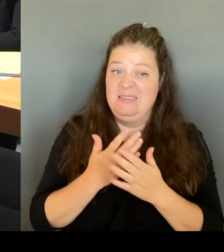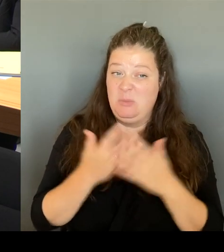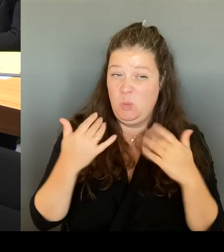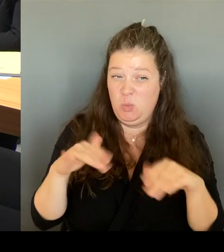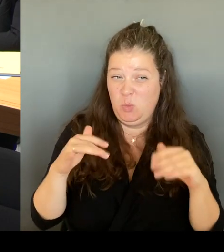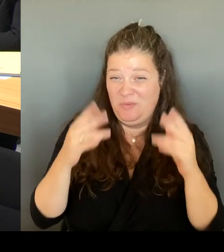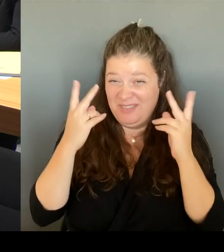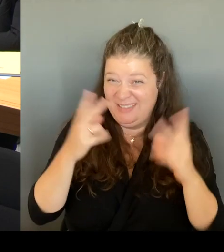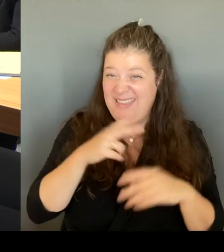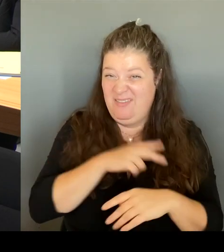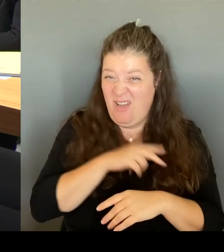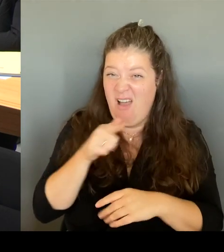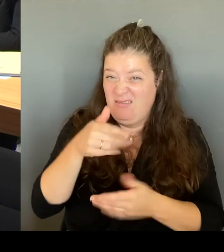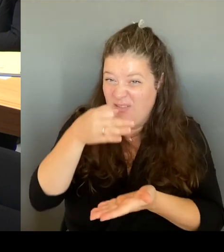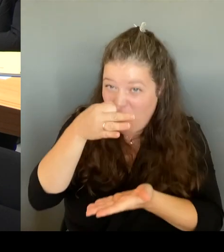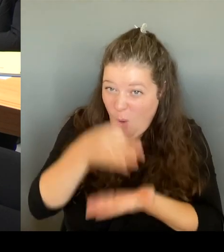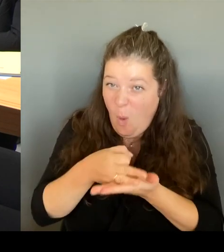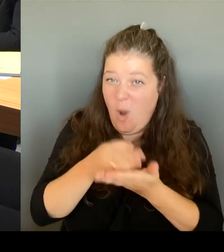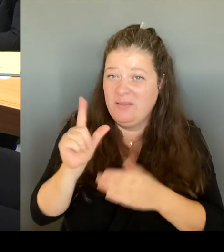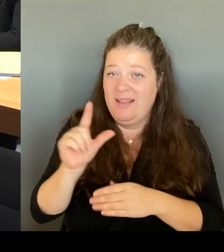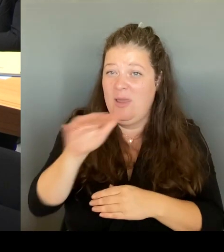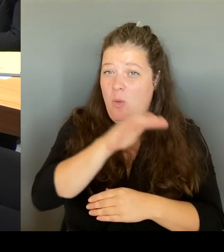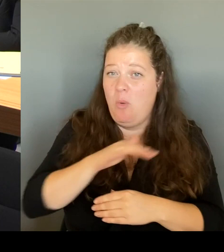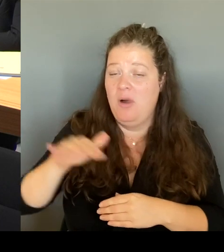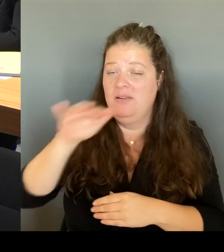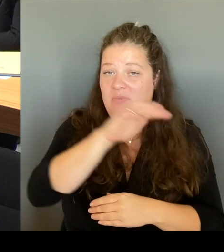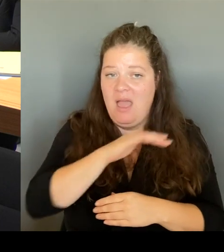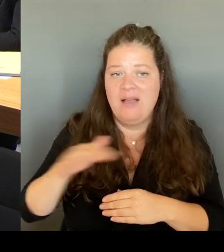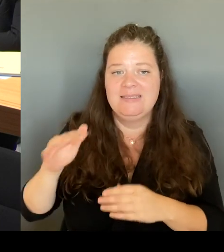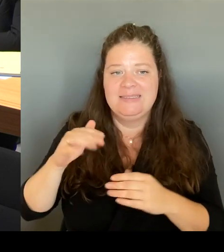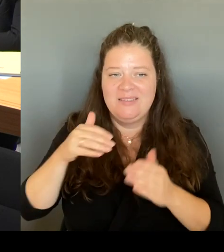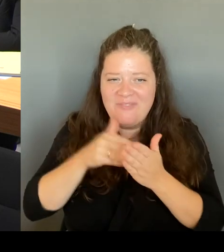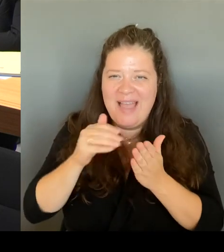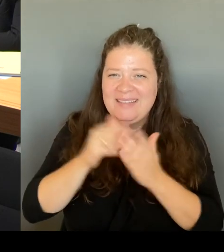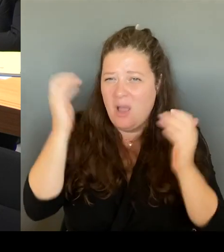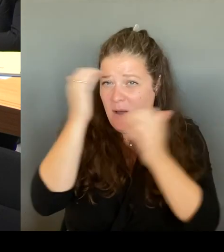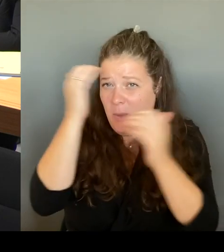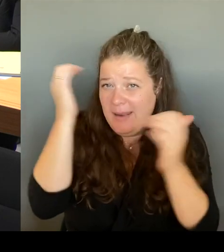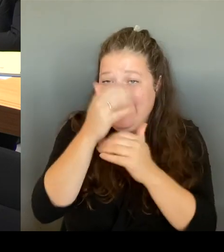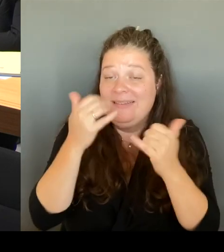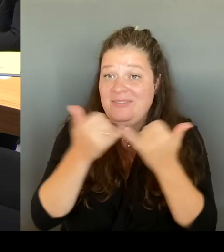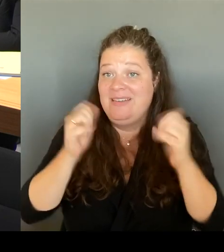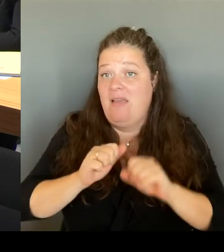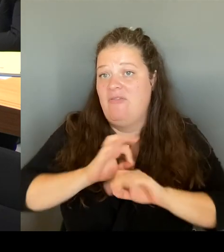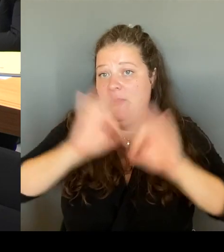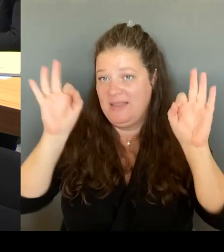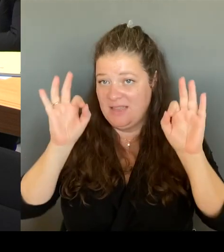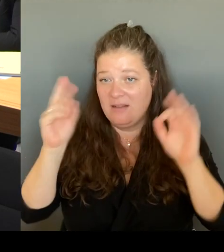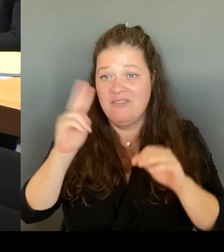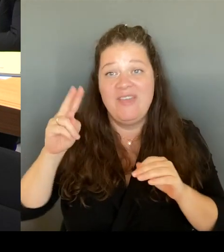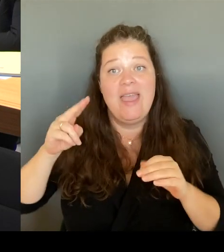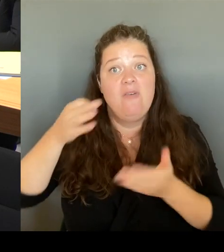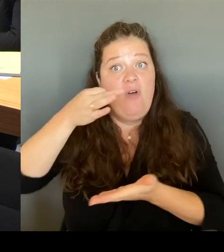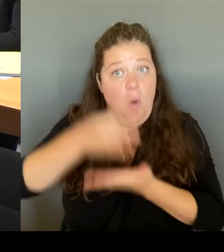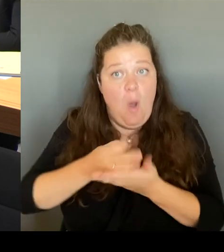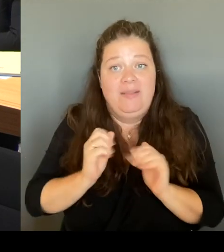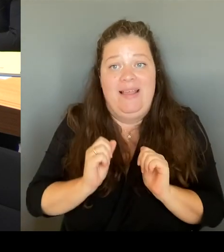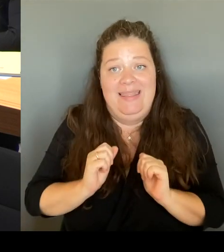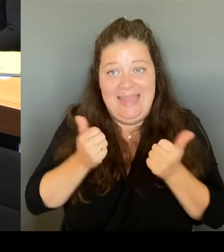diejenigen, die vor Ort leben, auch wünschen. Wir haben vor Ort bereits den Tisch Leopoldplatz.